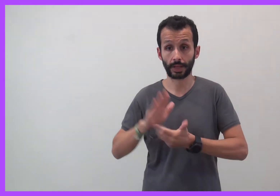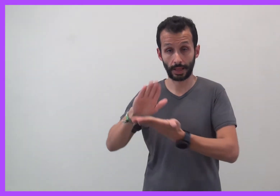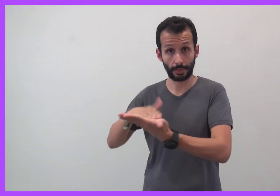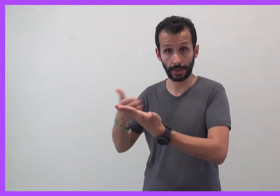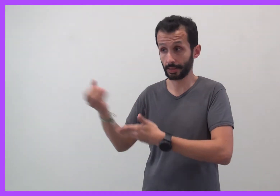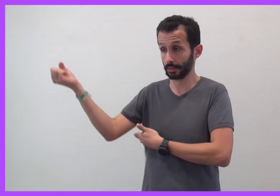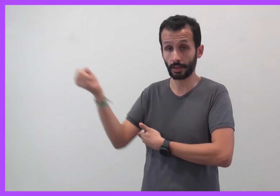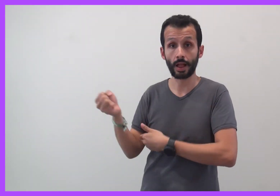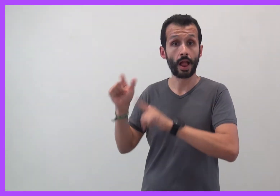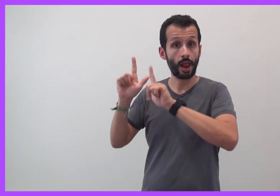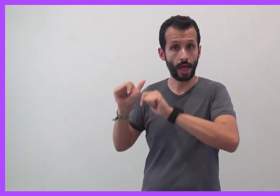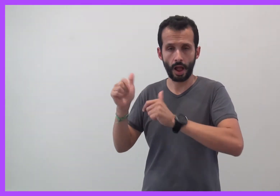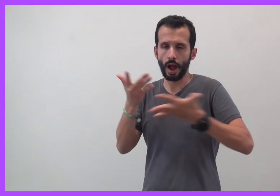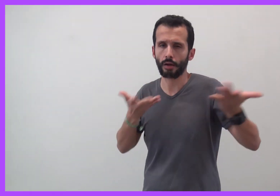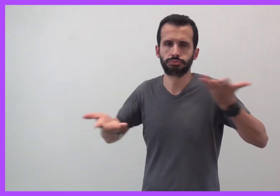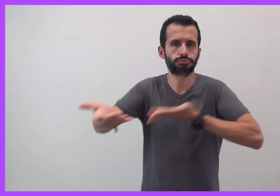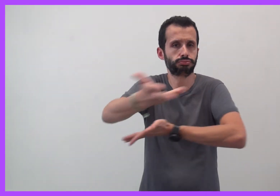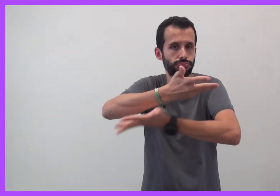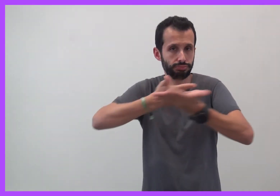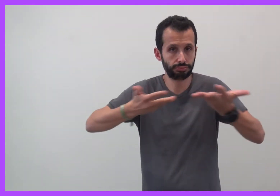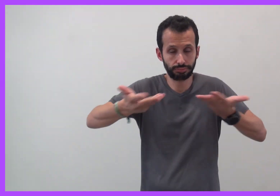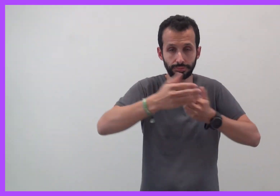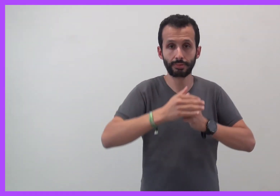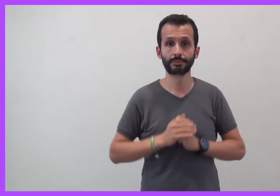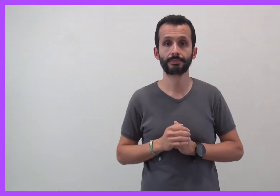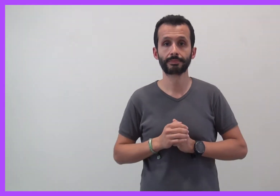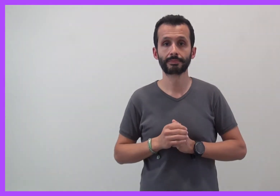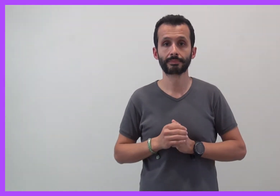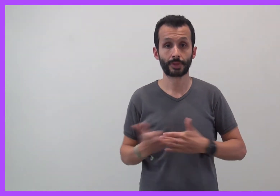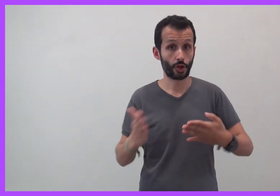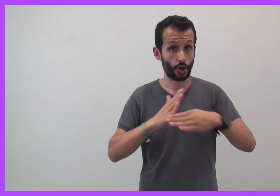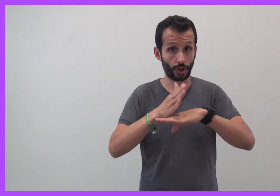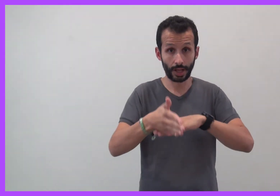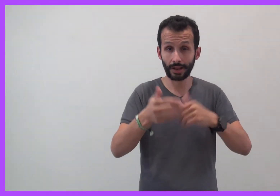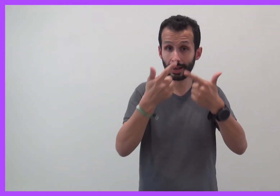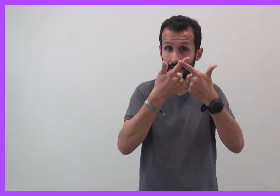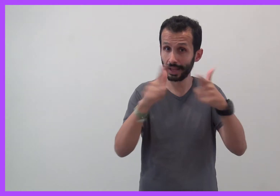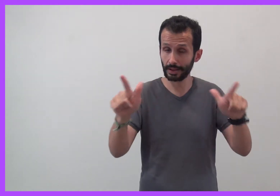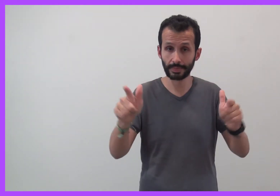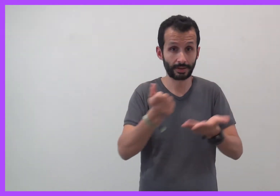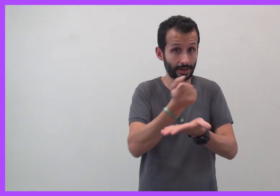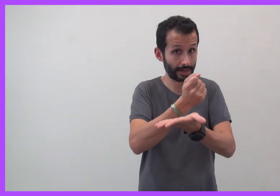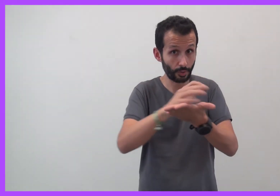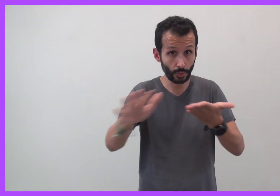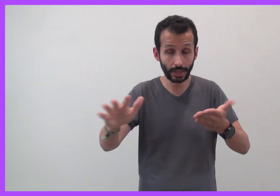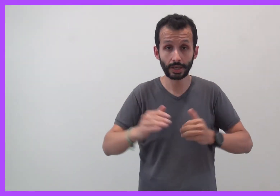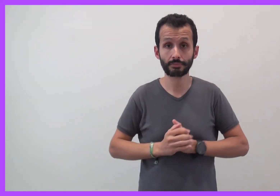En présence d'interprètes en LSF. Entrée libre et gratuite !